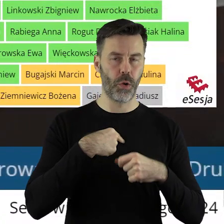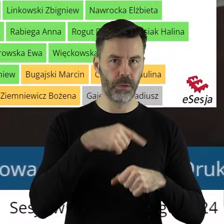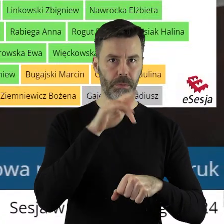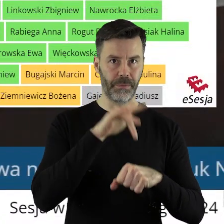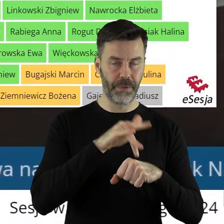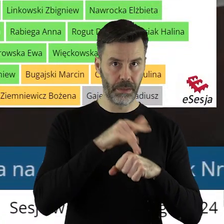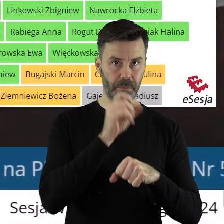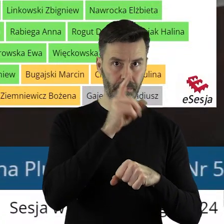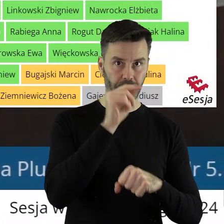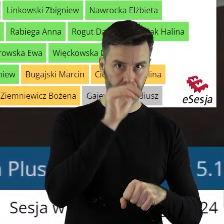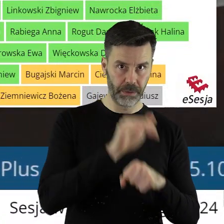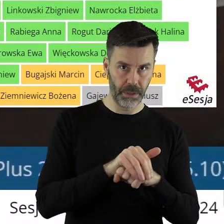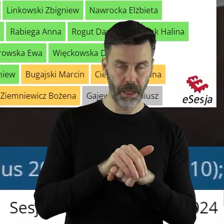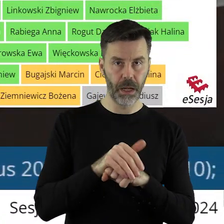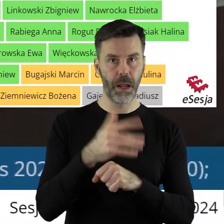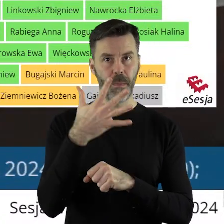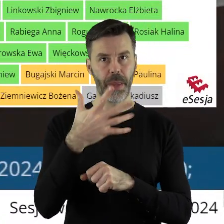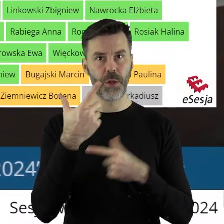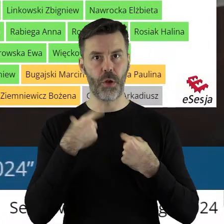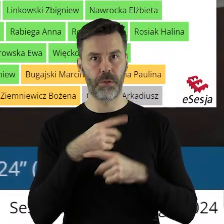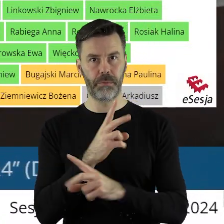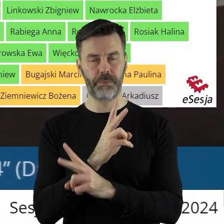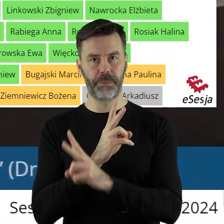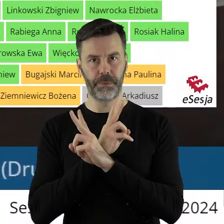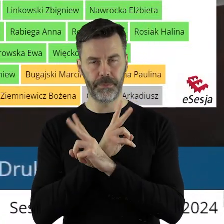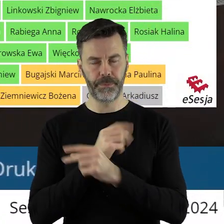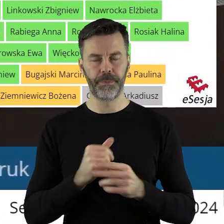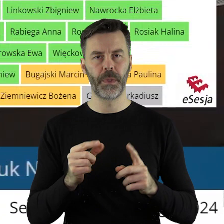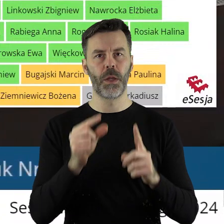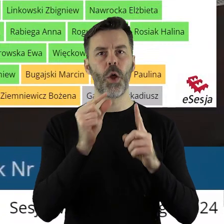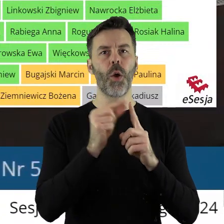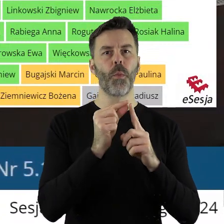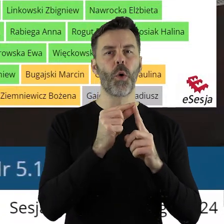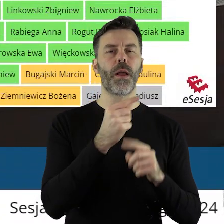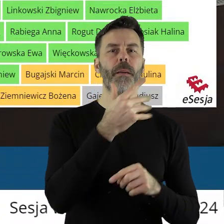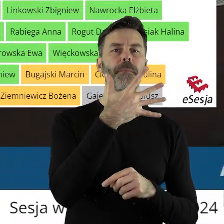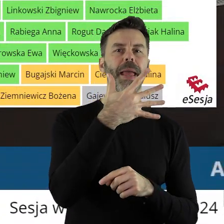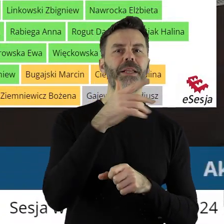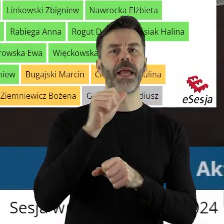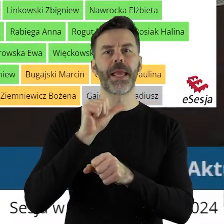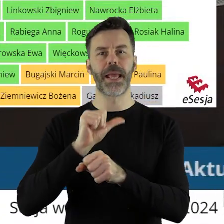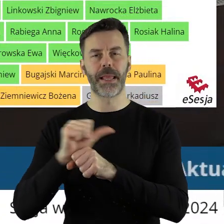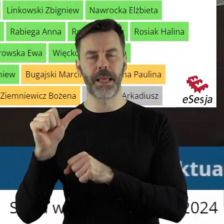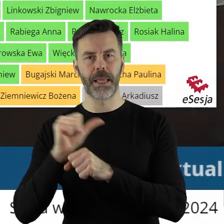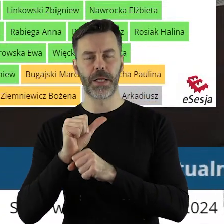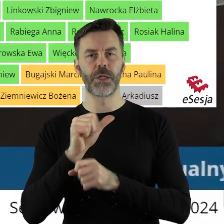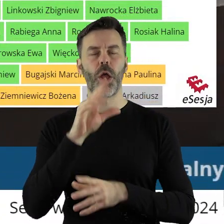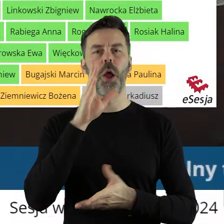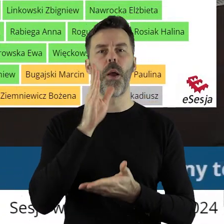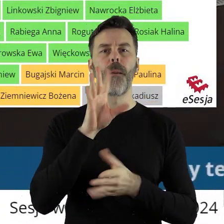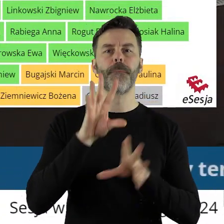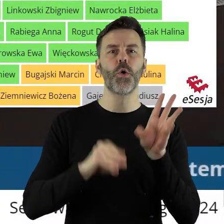za oraz 5 głosach wstrzymujących. W punkcie 5.11 w sprawie udzielenia z budżetu